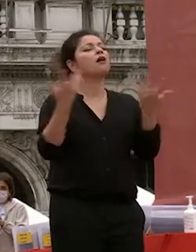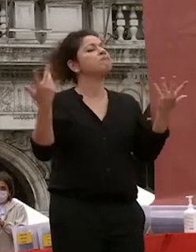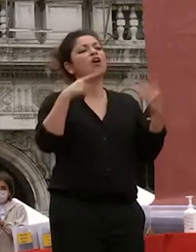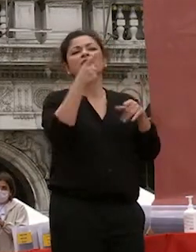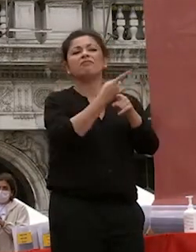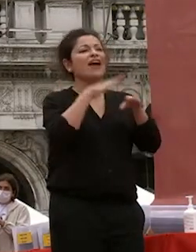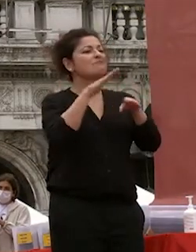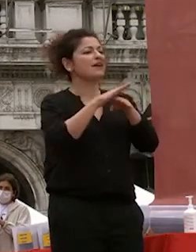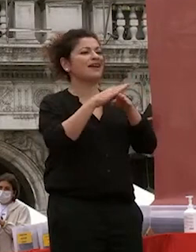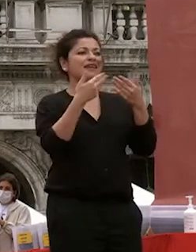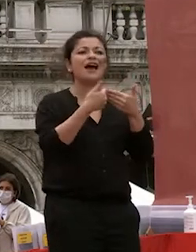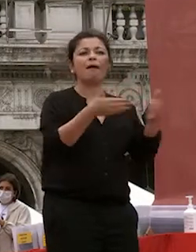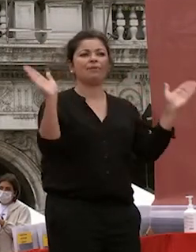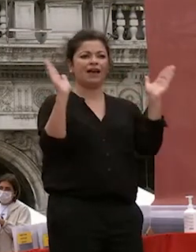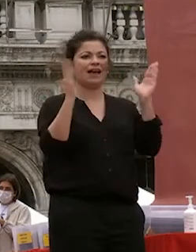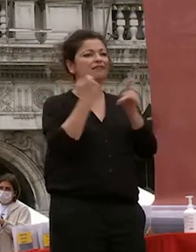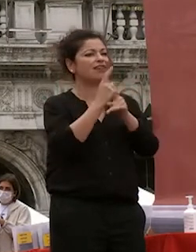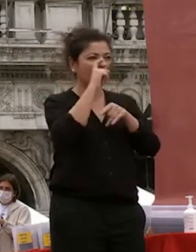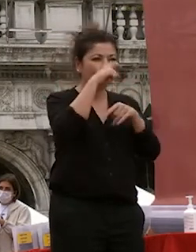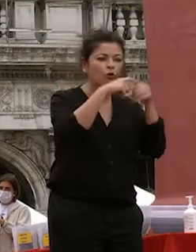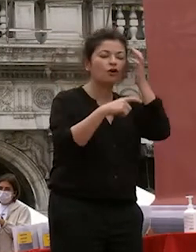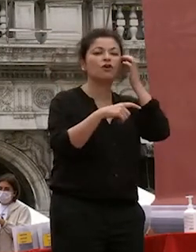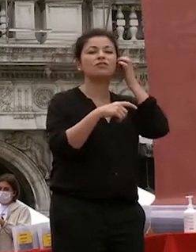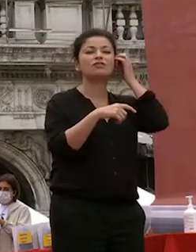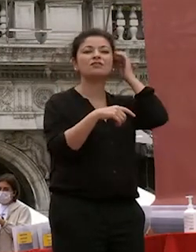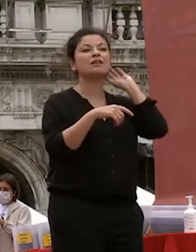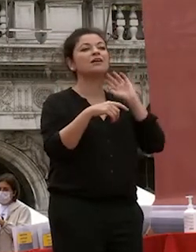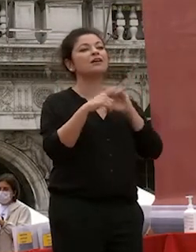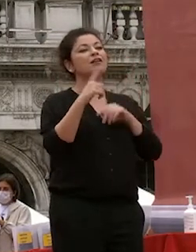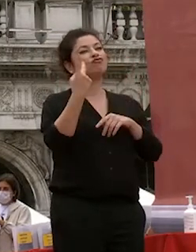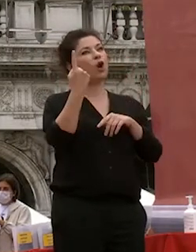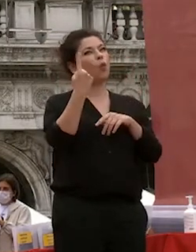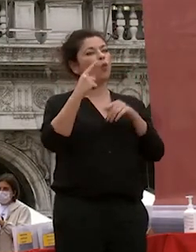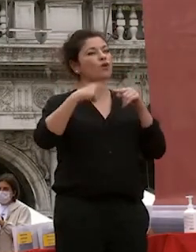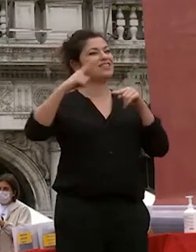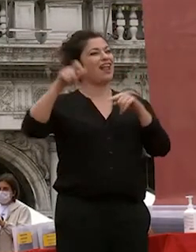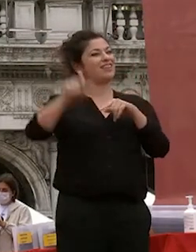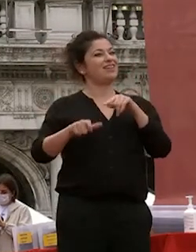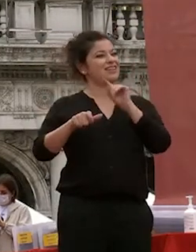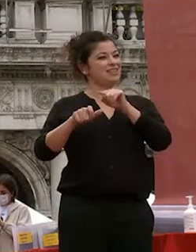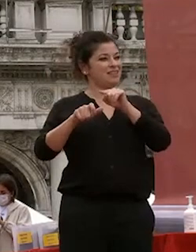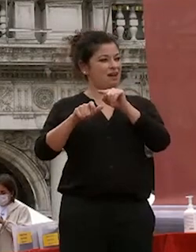scegliete siate curiosi diceva un grande statista del secolo scorso